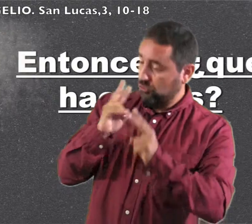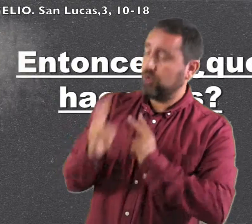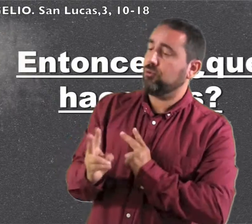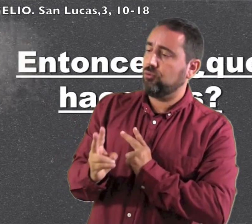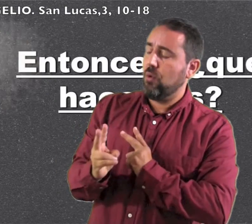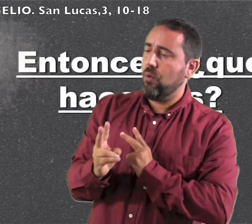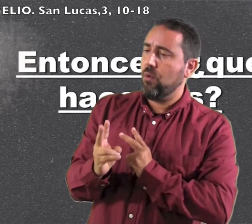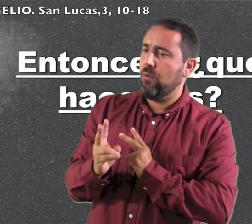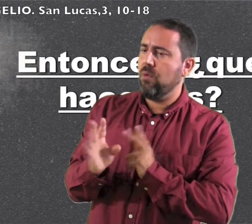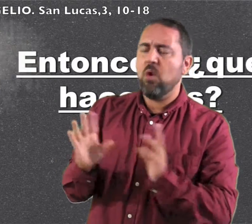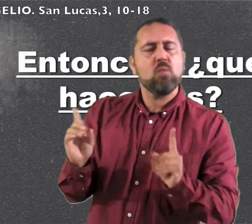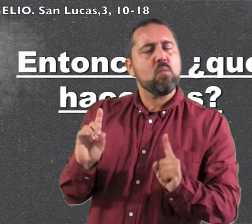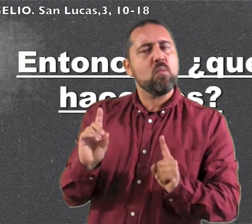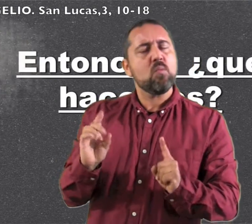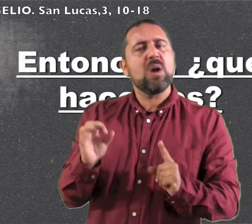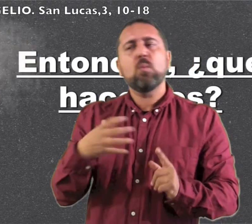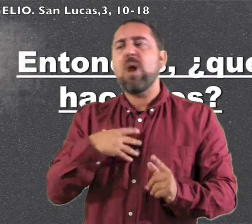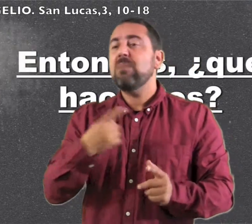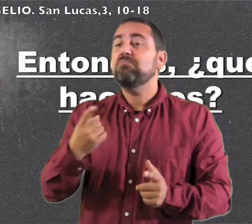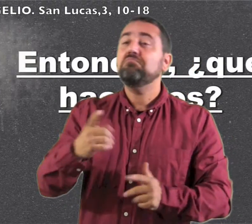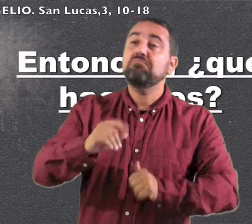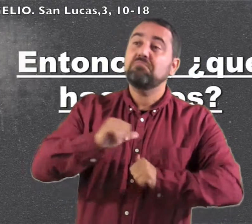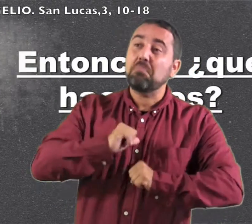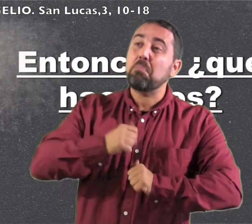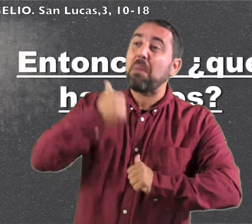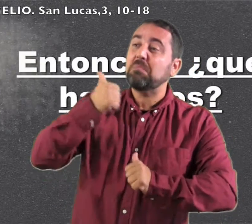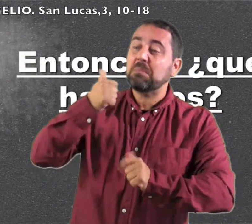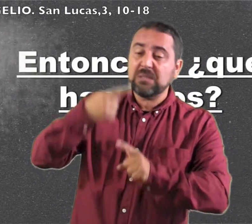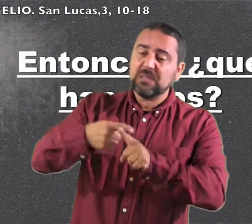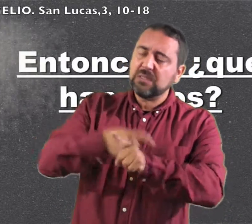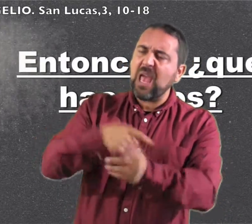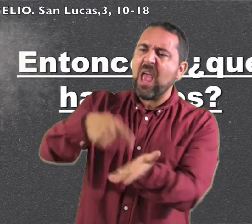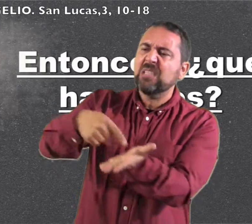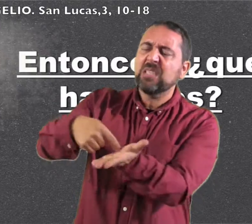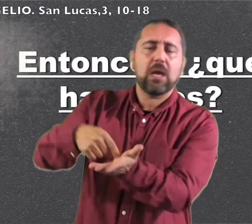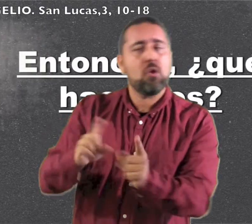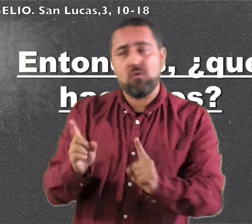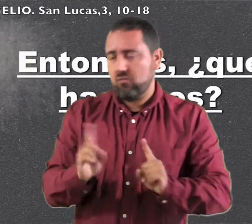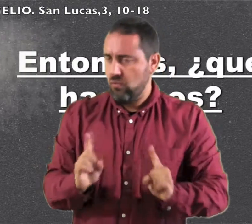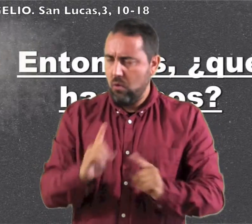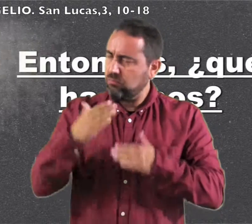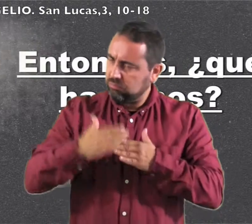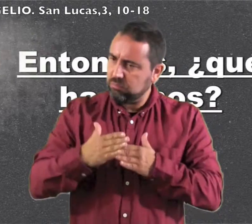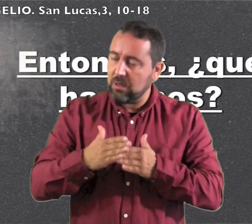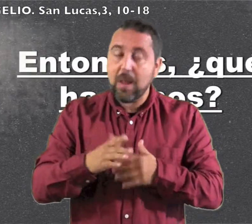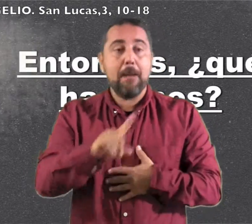Él les contestó: "No exijáis más de lo estblecido""